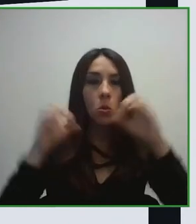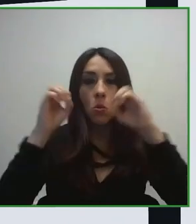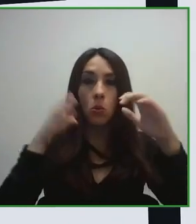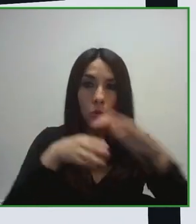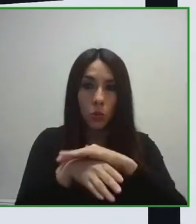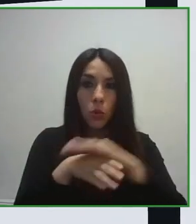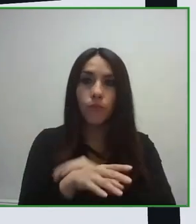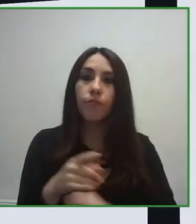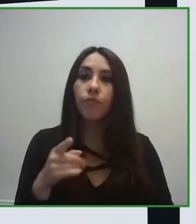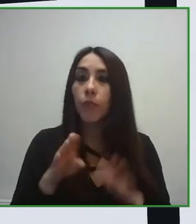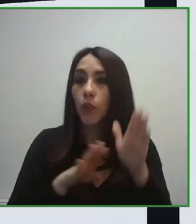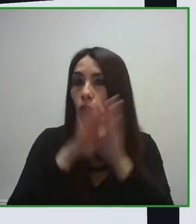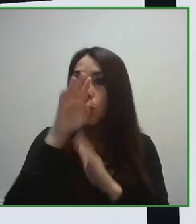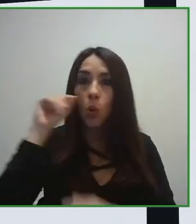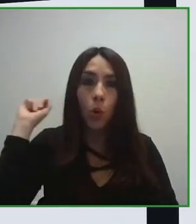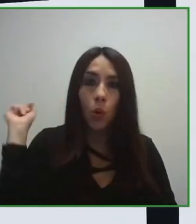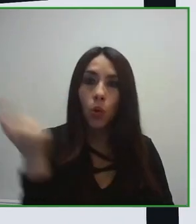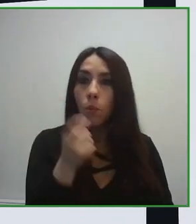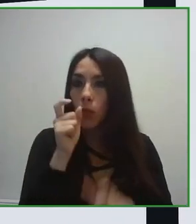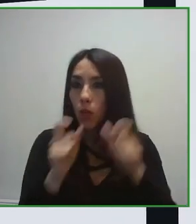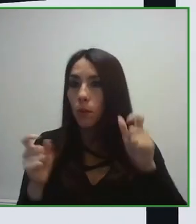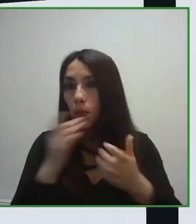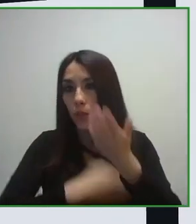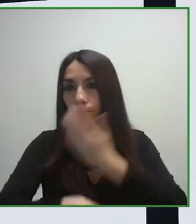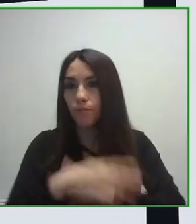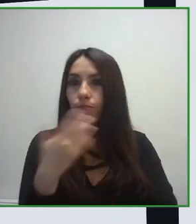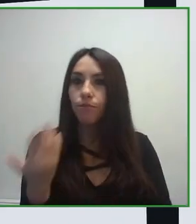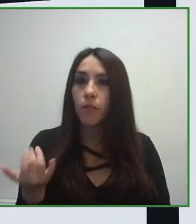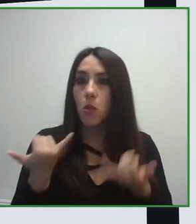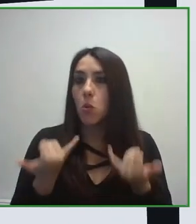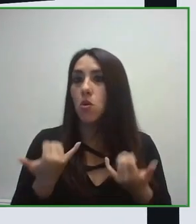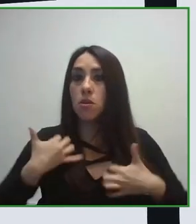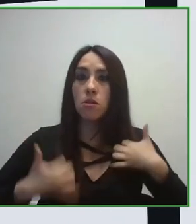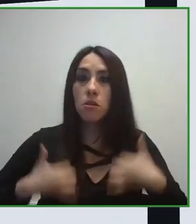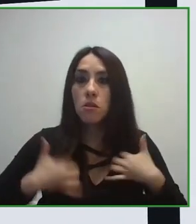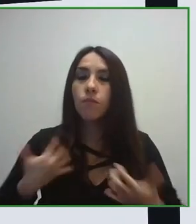independientemente de cuáles sean sus capacidades funcionales, se puede mover en el